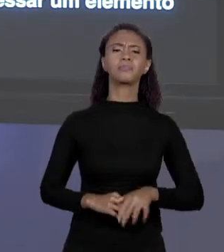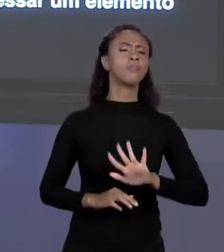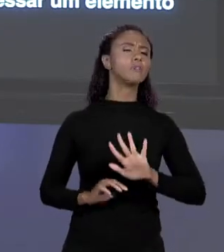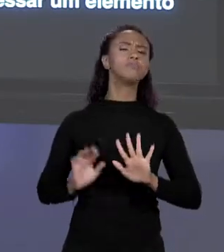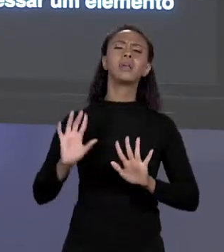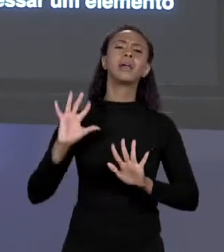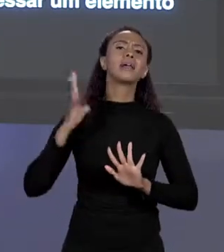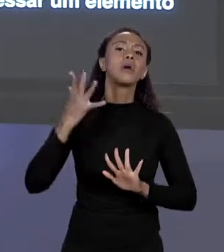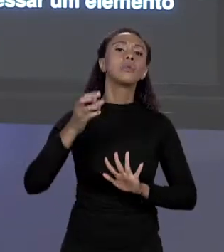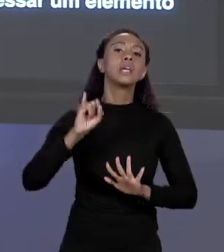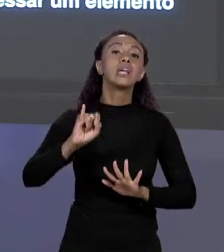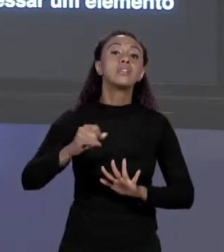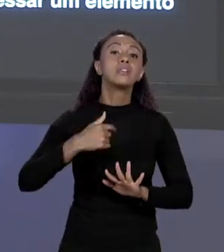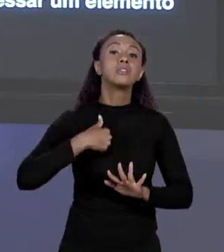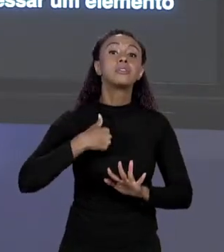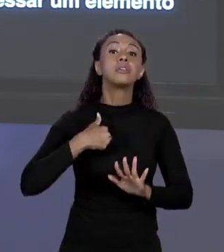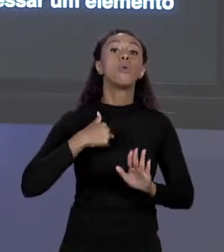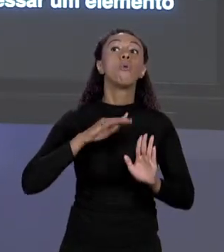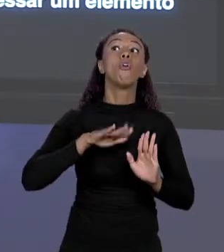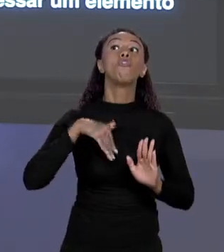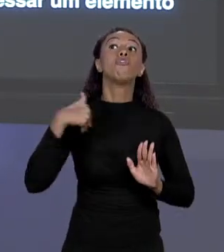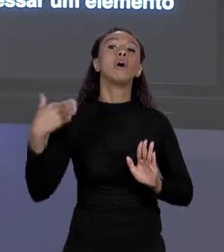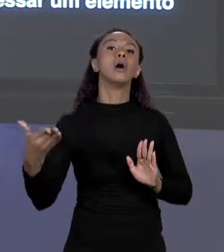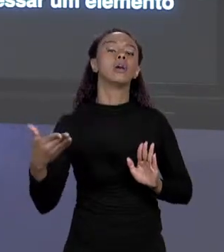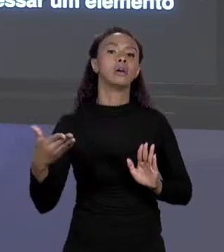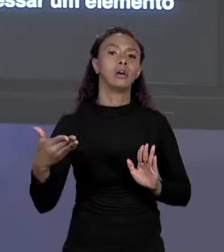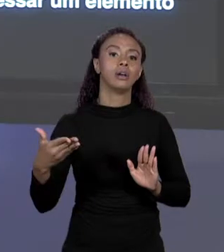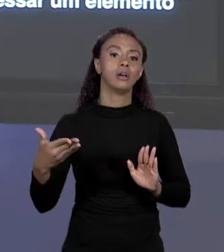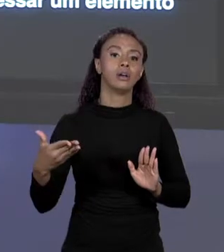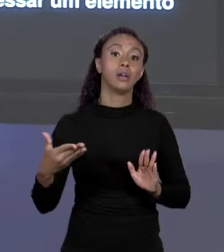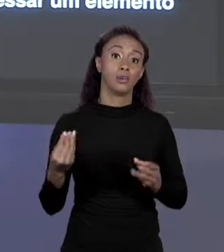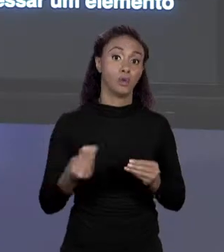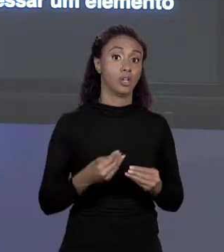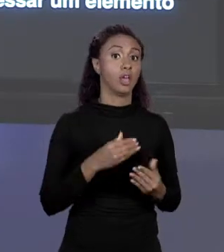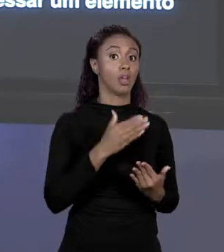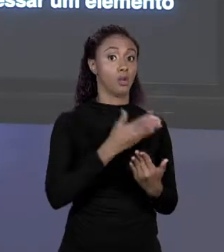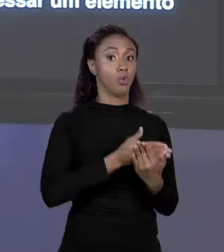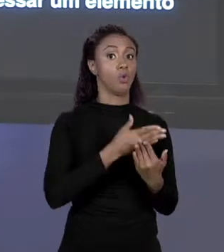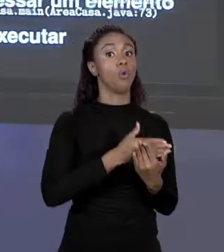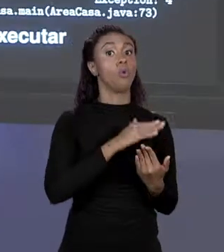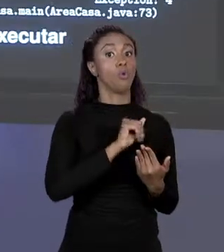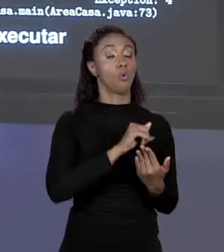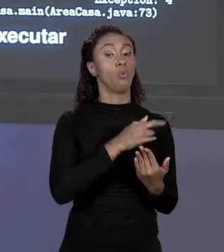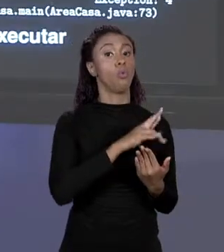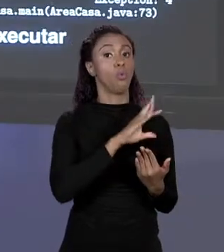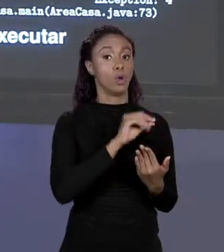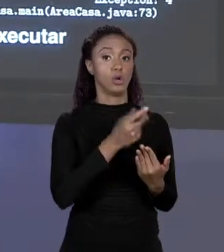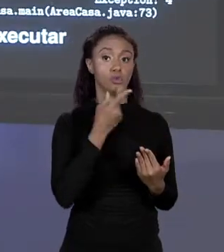ACESSAR UM ELEMENTO FORA DOS LIMITES? PORQUE O MEU ARRANJO DIZ QUE É UM TAMANHO FIXO ENTÃO ELE TEM LIMITES. VAMOS